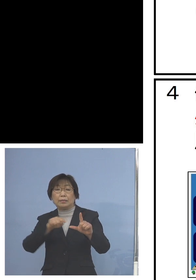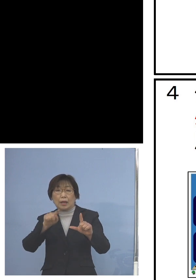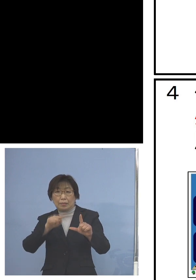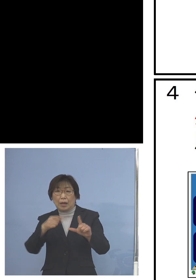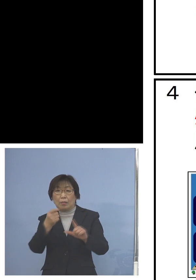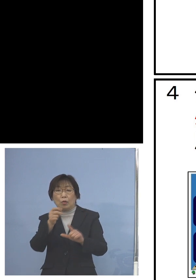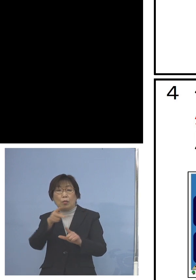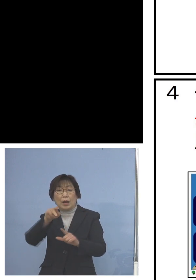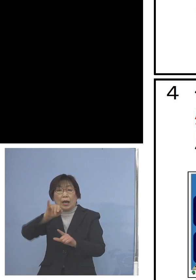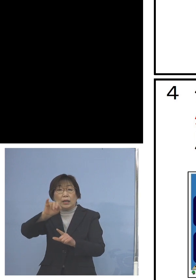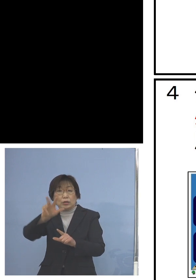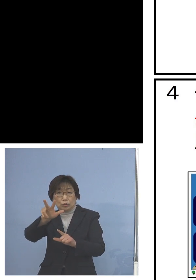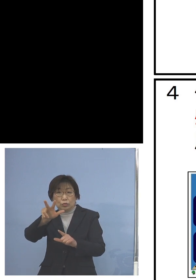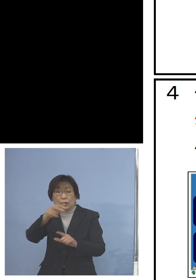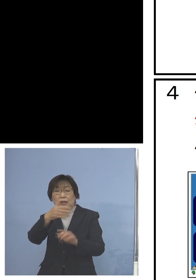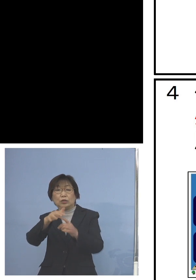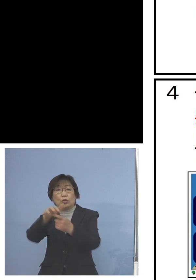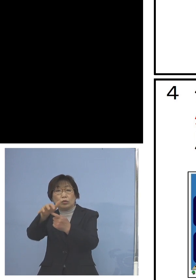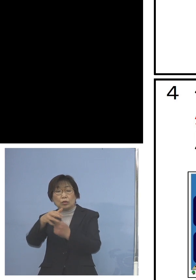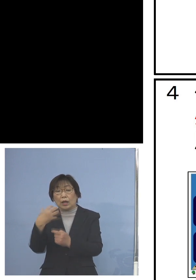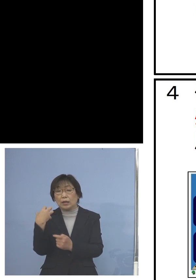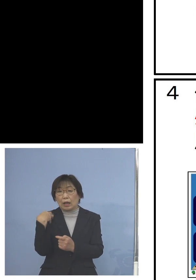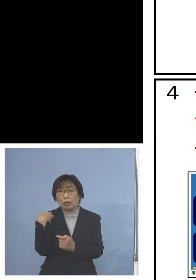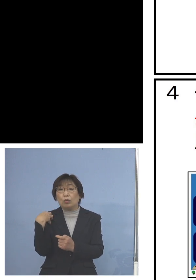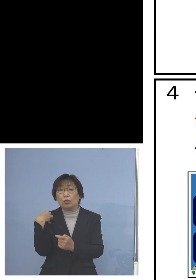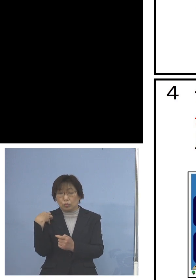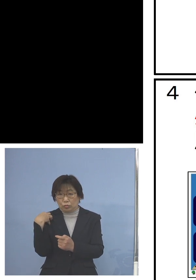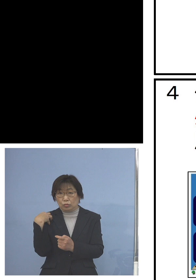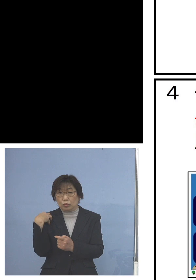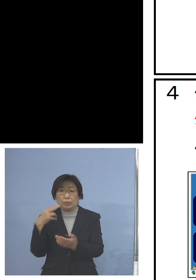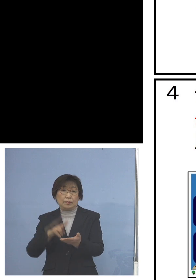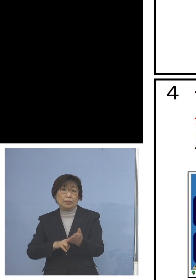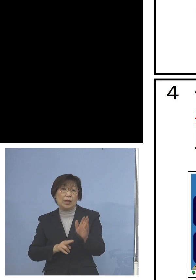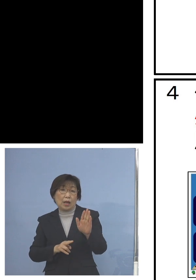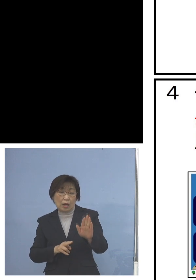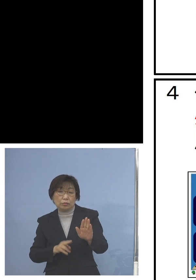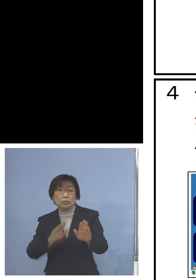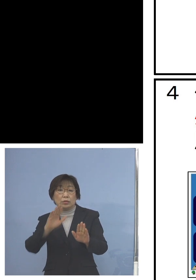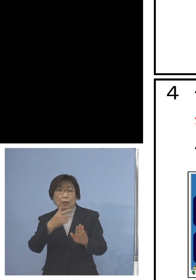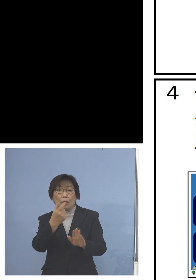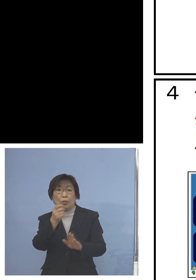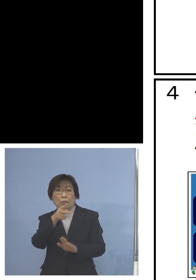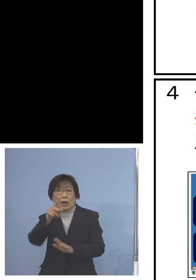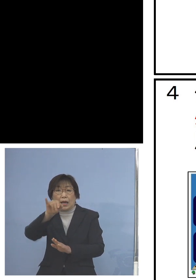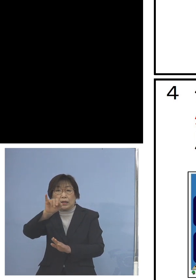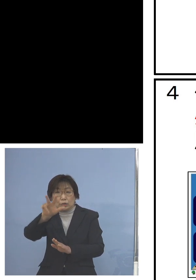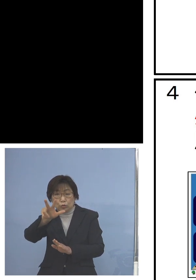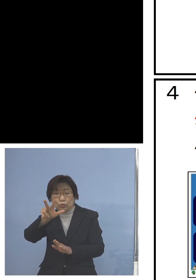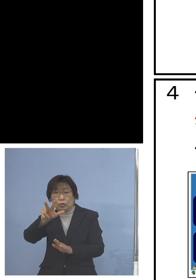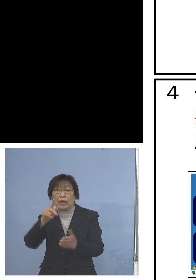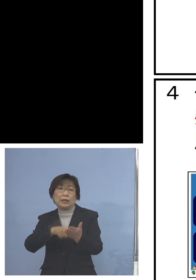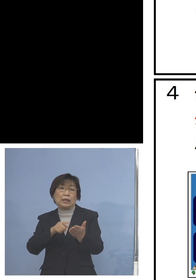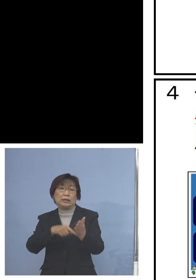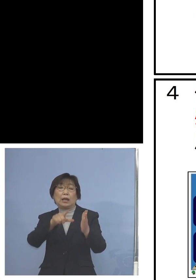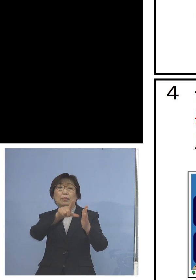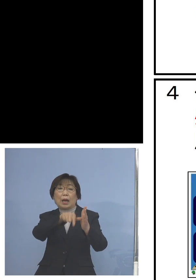市町村が対応ということに なっておりますが 少し足りないという場合には 県の方で持っているモバイルルーター